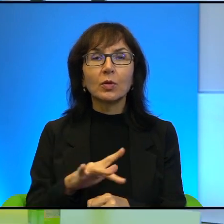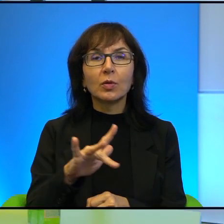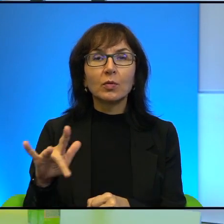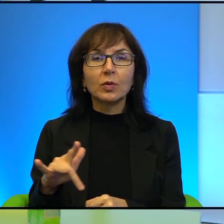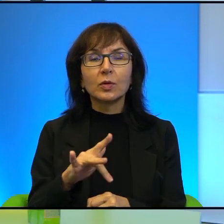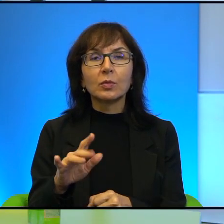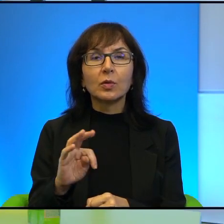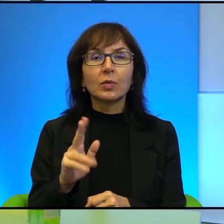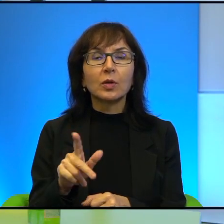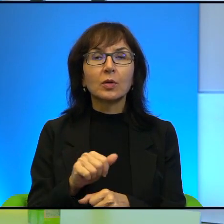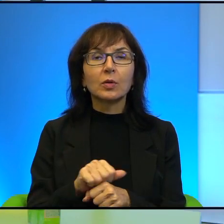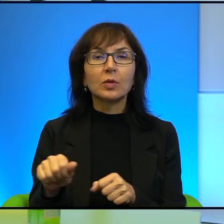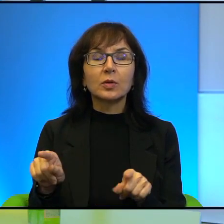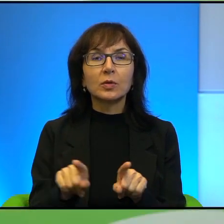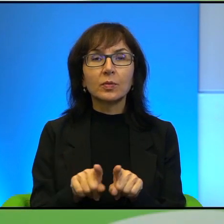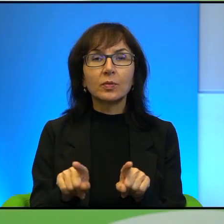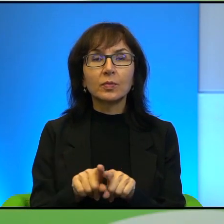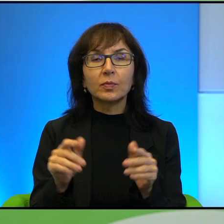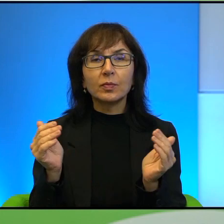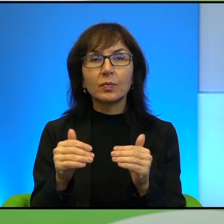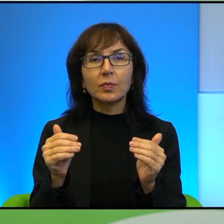No tak, to jest też, można, też jest używane takie określenie,